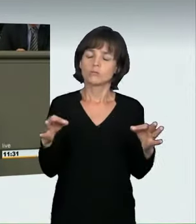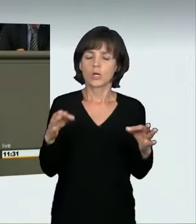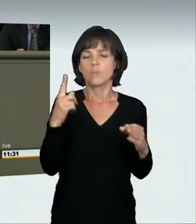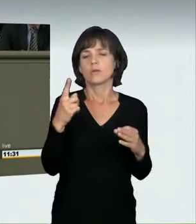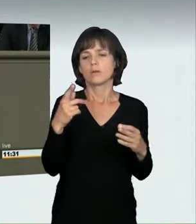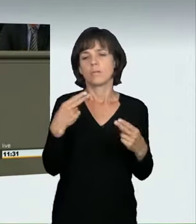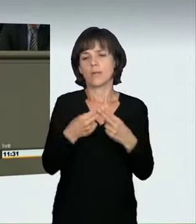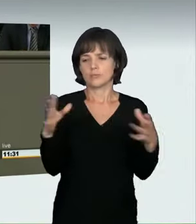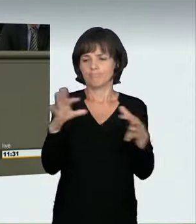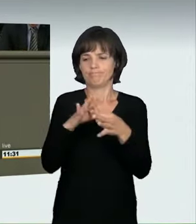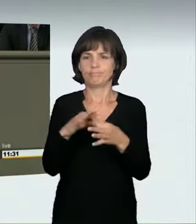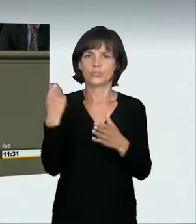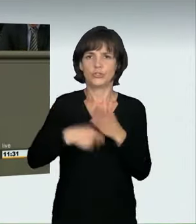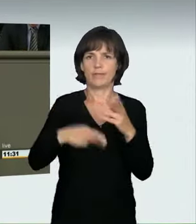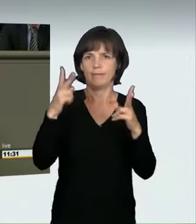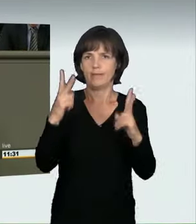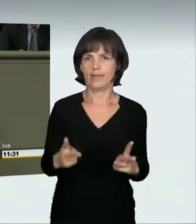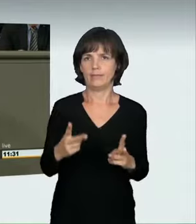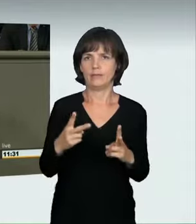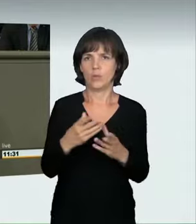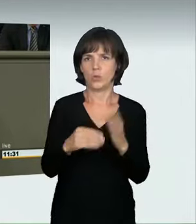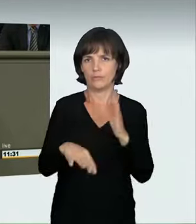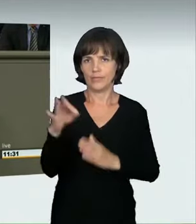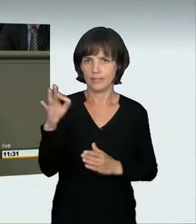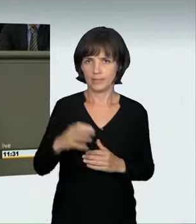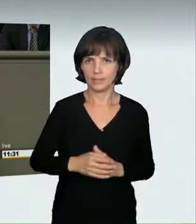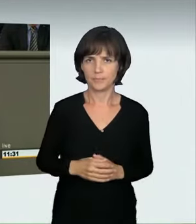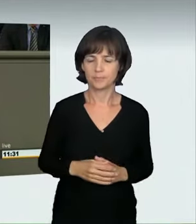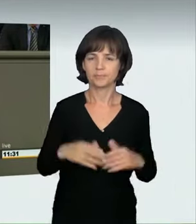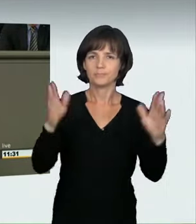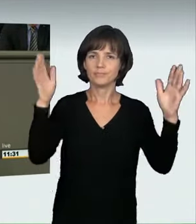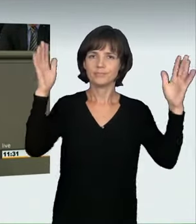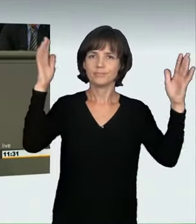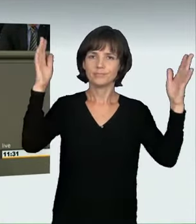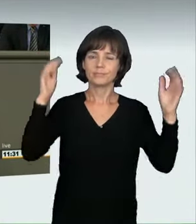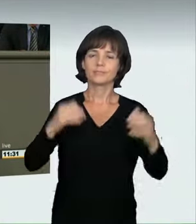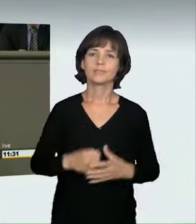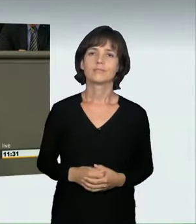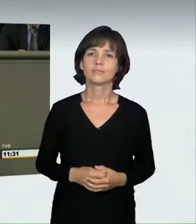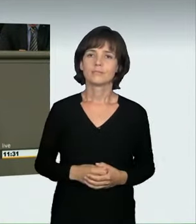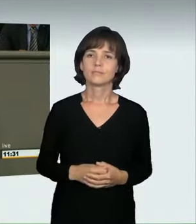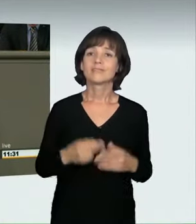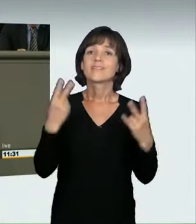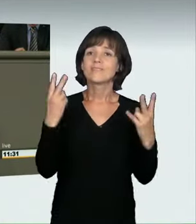(Applaus) Wichtig ist auch, dass wir geregelt haben, dass es eine Entziehung